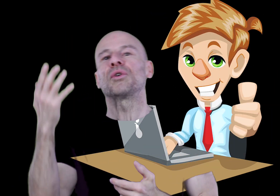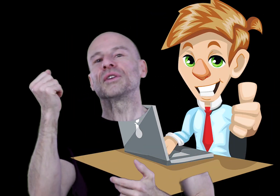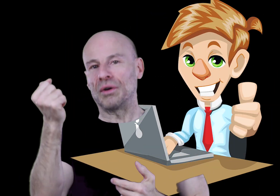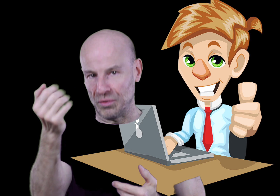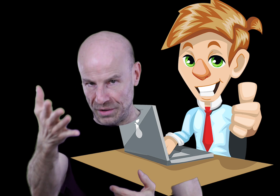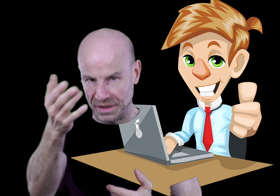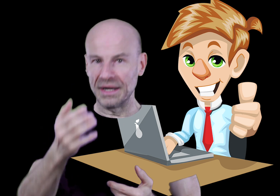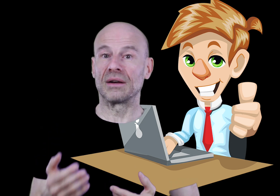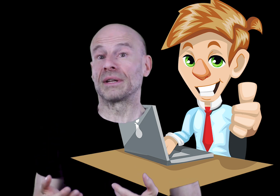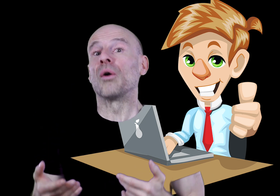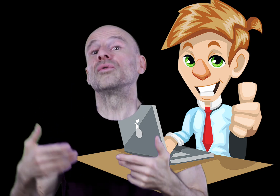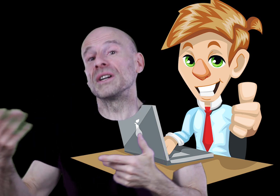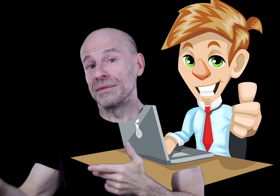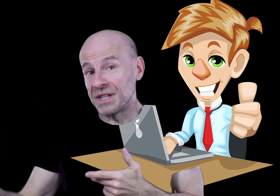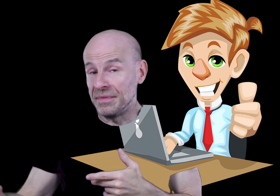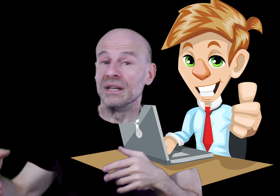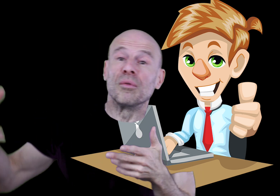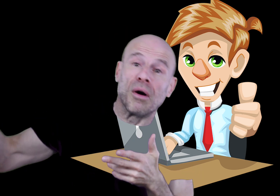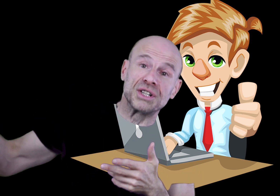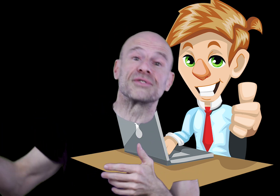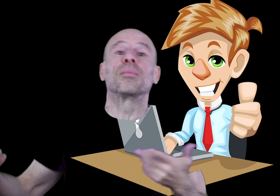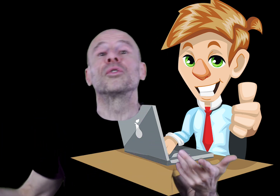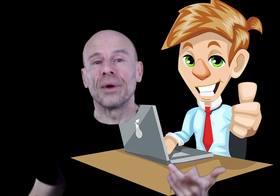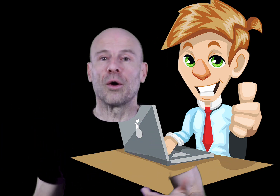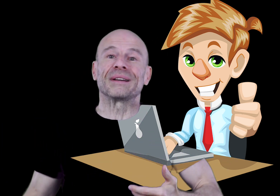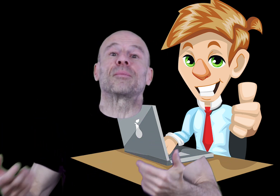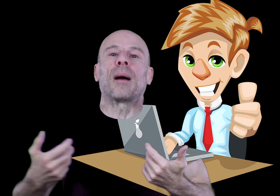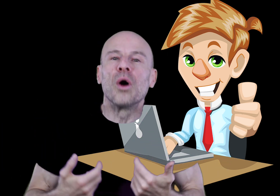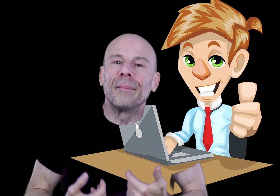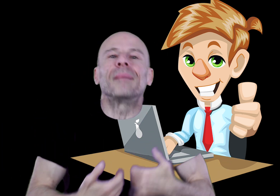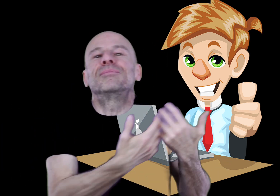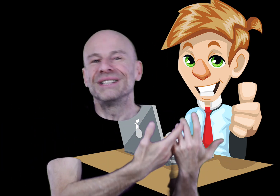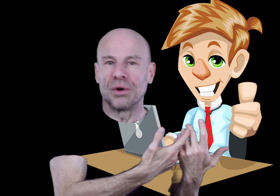sur votre loyauté quant à encourager vos amis à se le procurer en passant par ma boutique